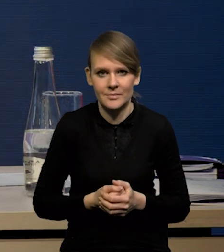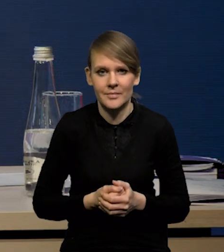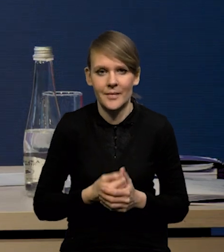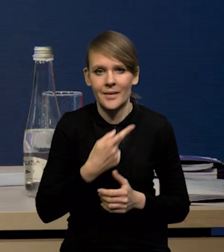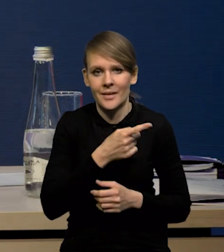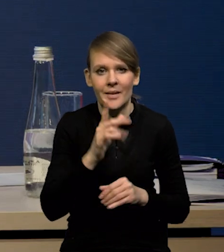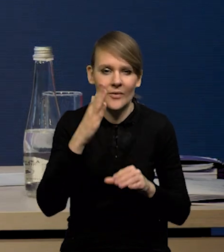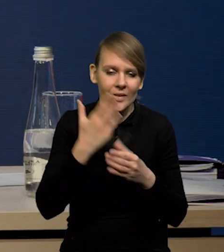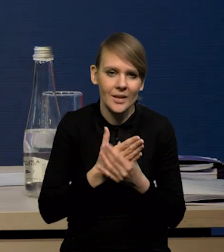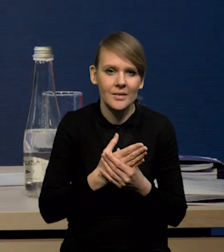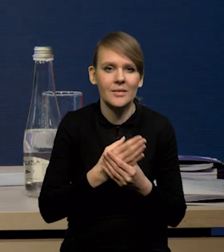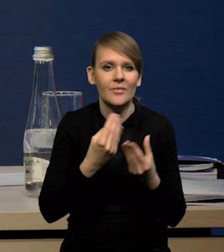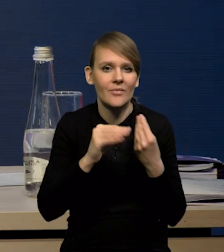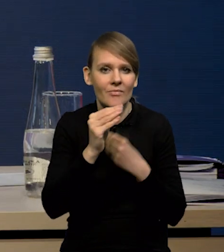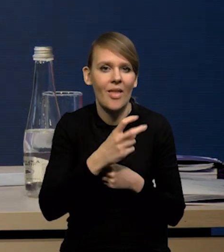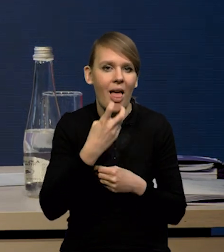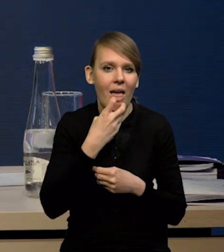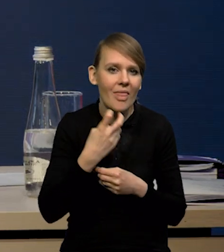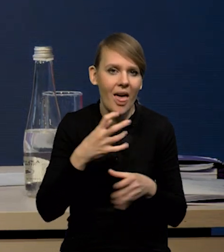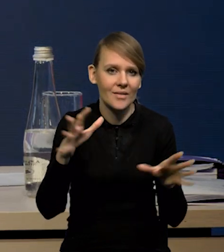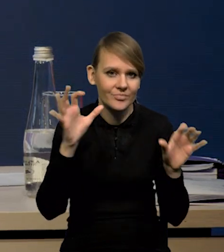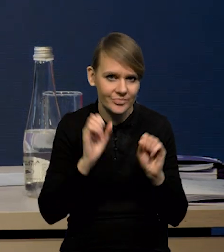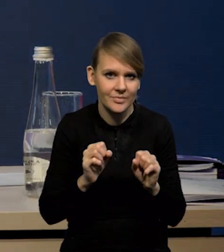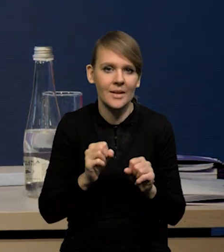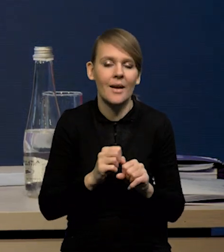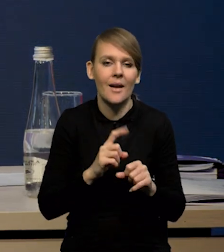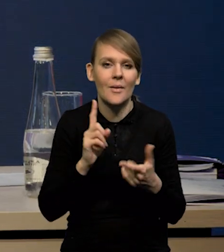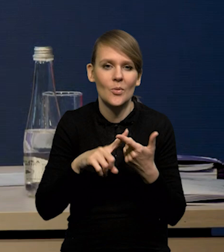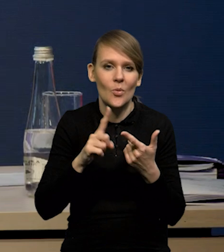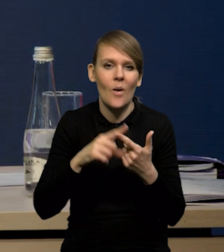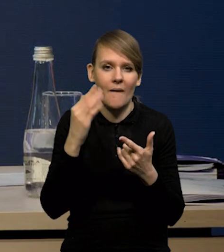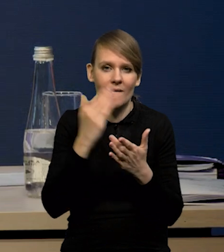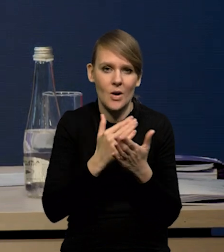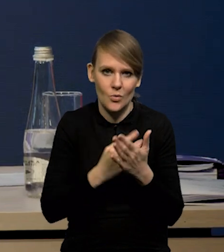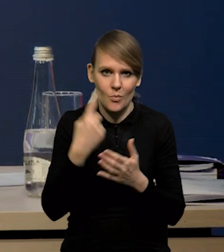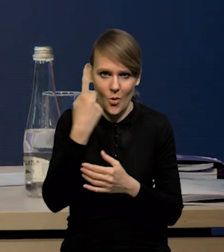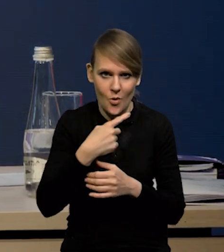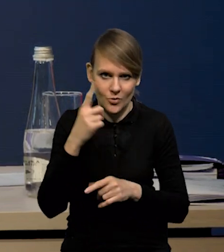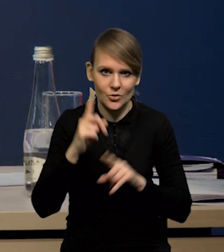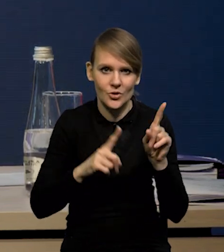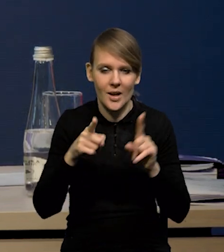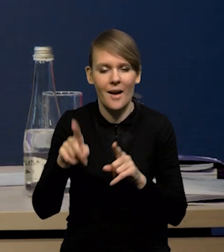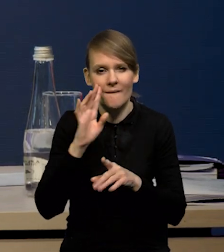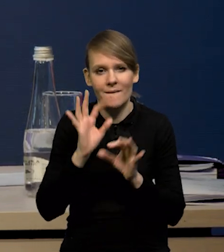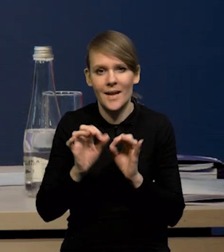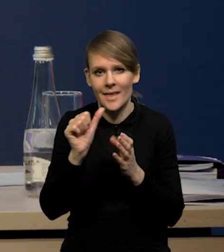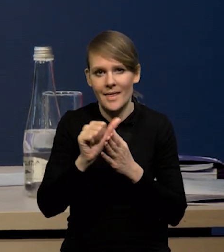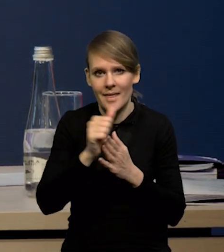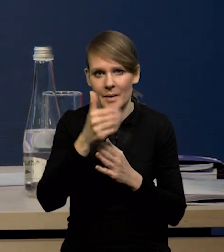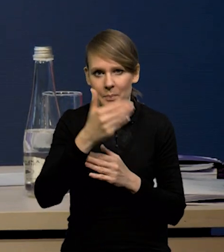zwłaszcza te firmy takie bardziej energochłonne. Do tego dochodzą warunki pogodowe, to się szacuje, że to około 11 miliardów,